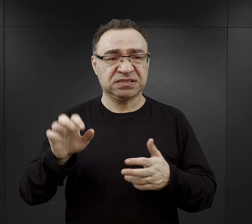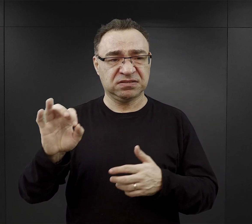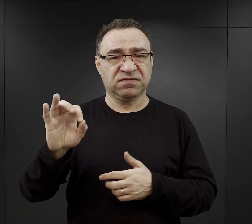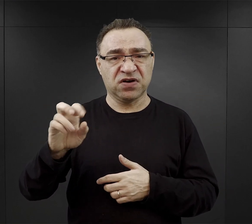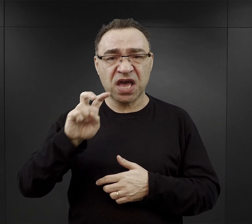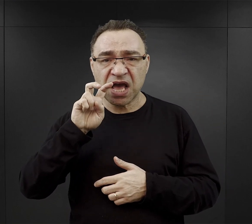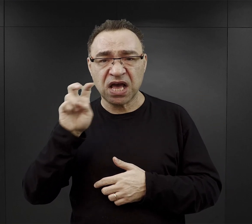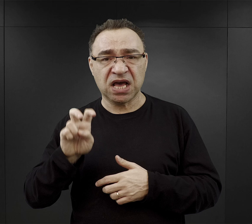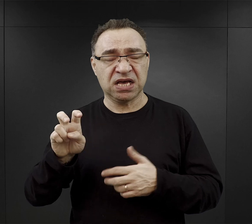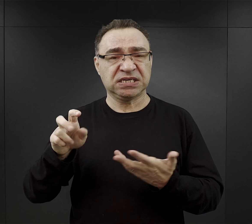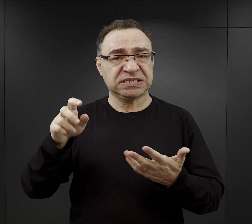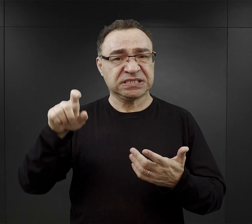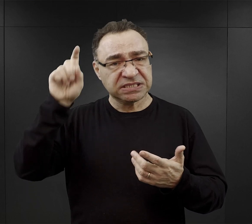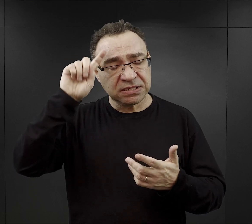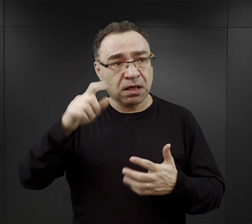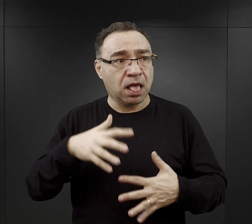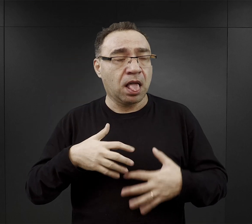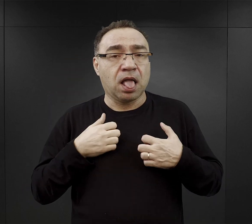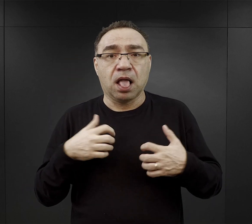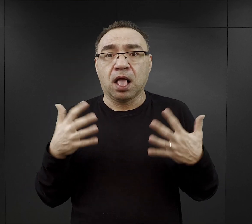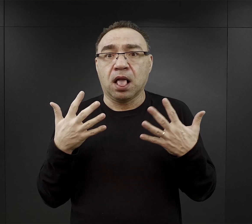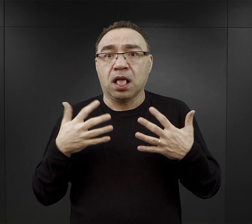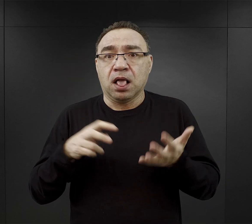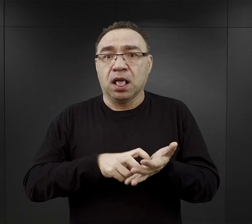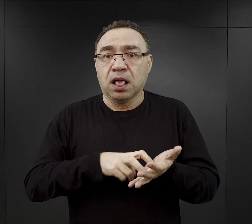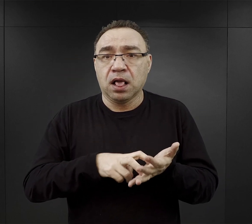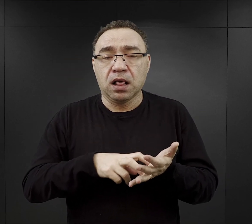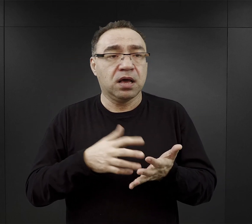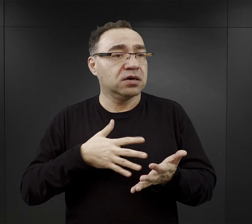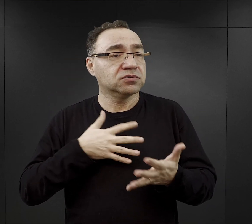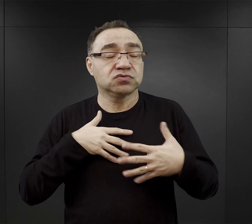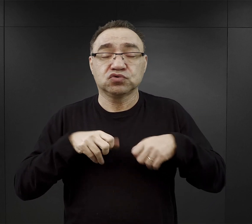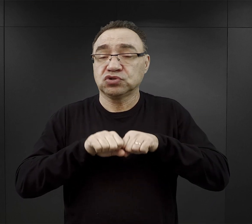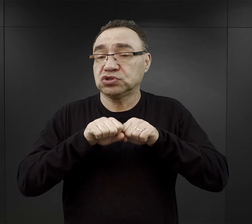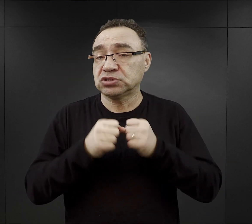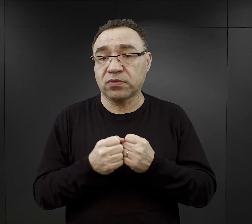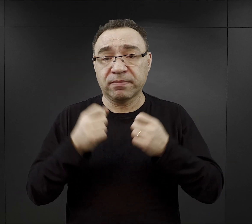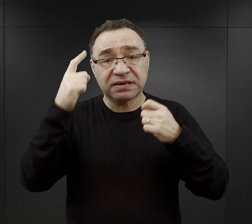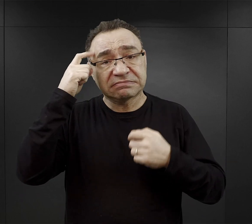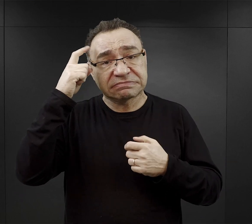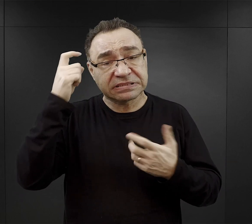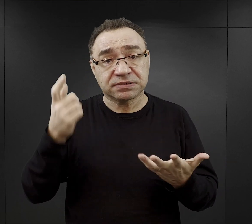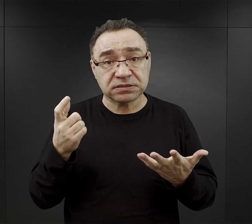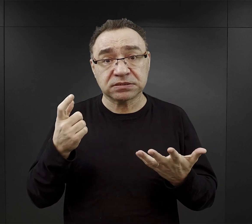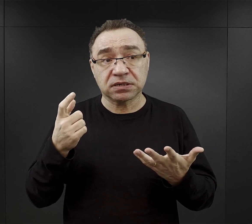Towarzyszyło im przerażenie, lęk, często już byli na skraju załamania psychicznego i wtedy